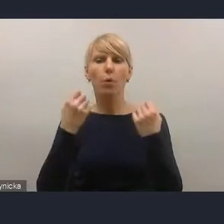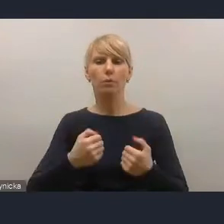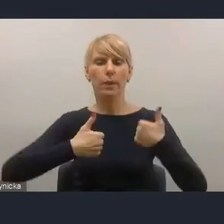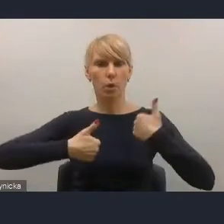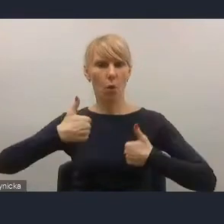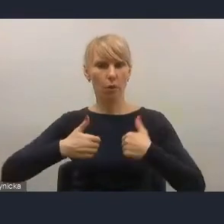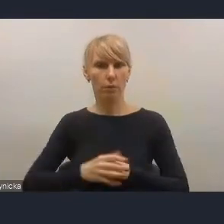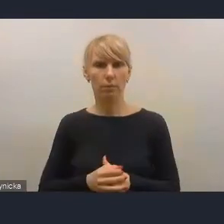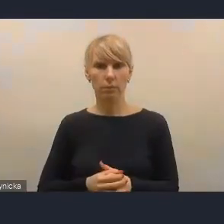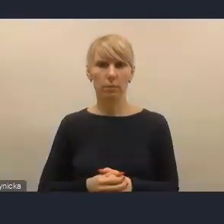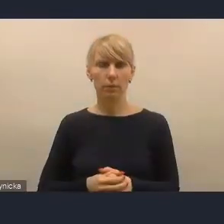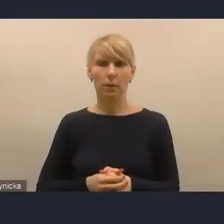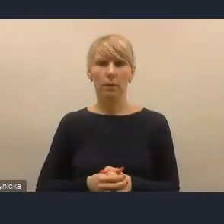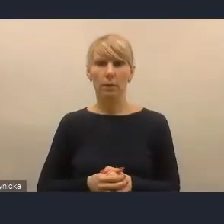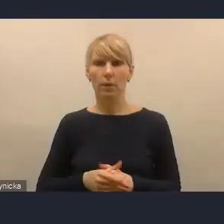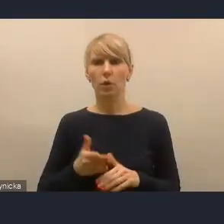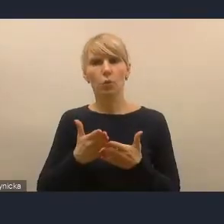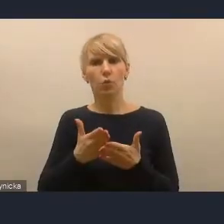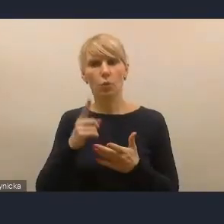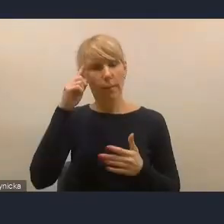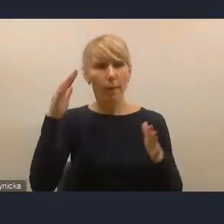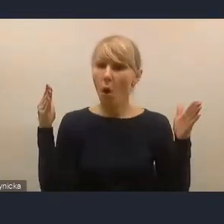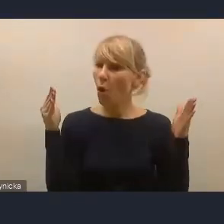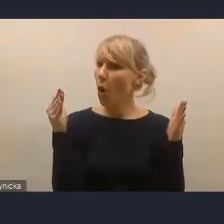które uniemożliwiają nadmierną koncentrację na tym rynku.